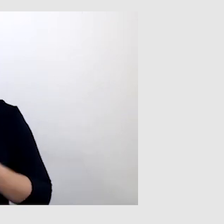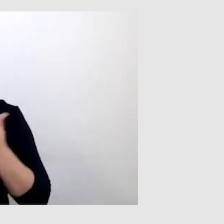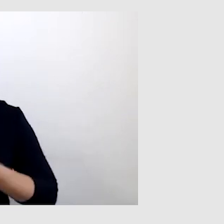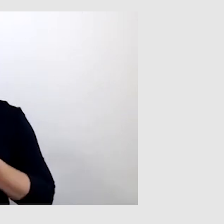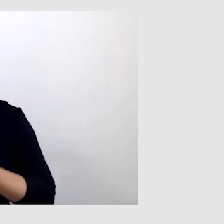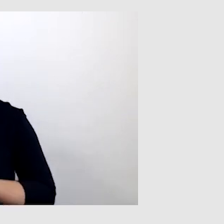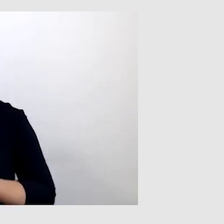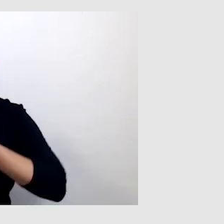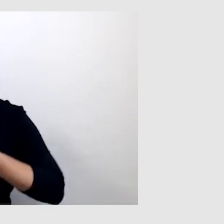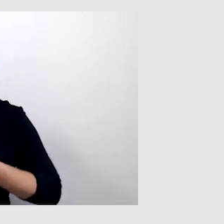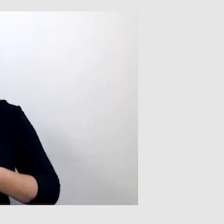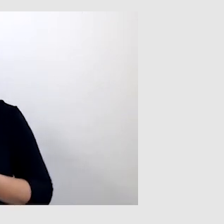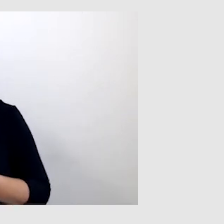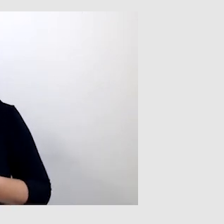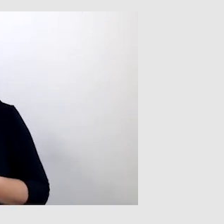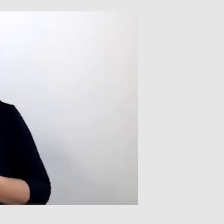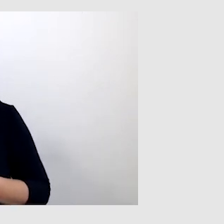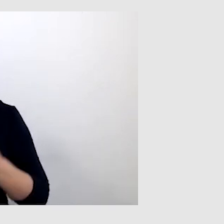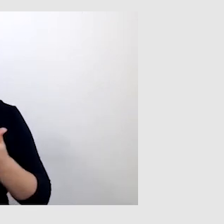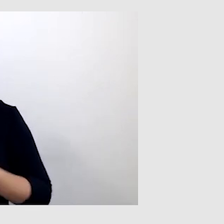Będąc na konferencji,